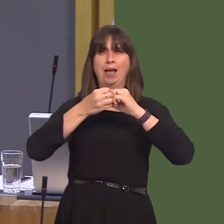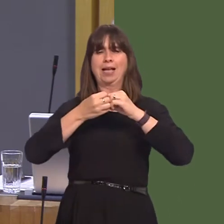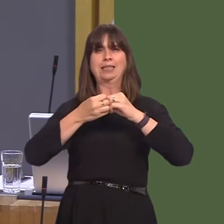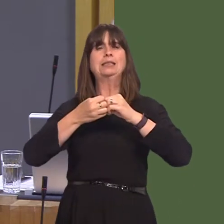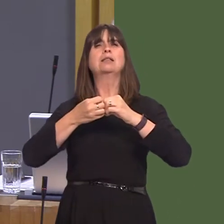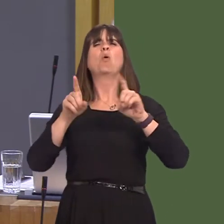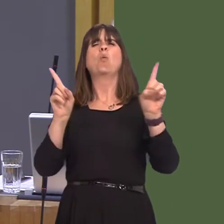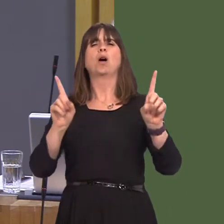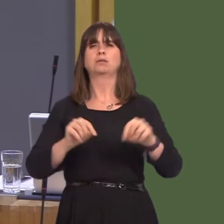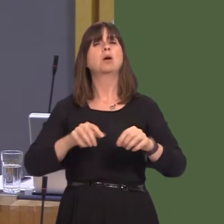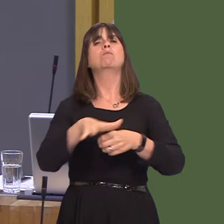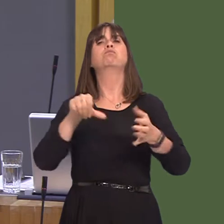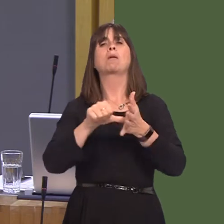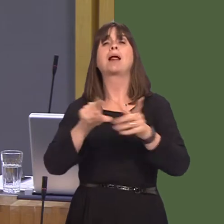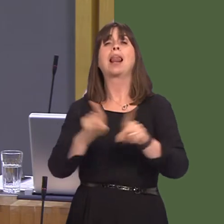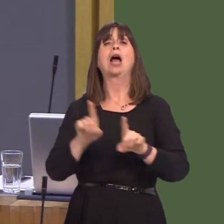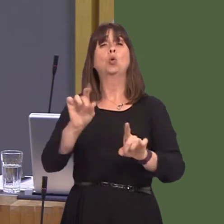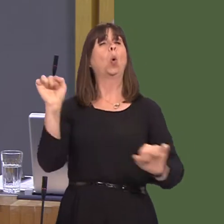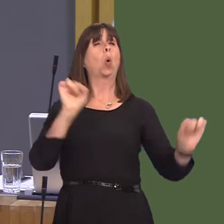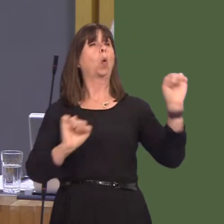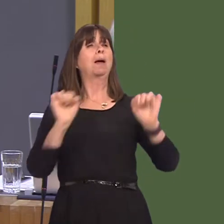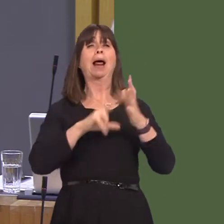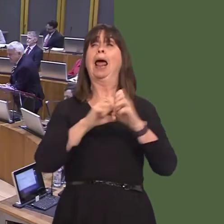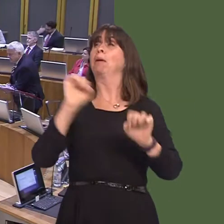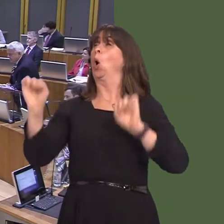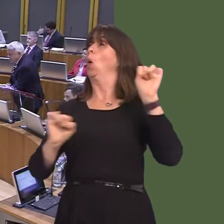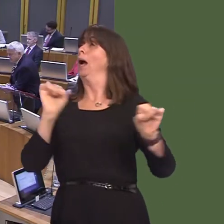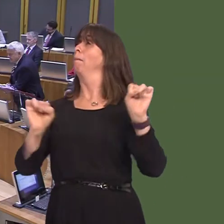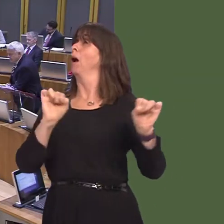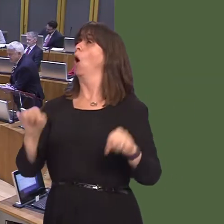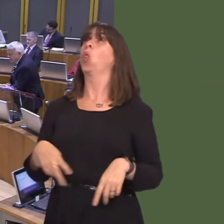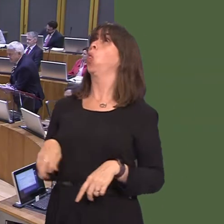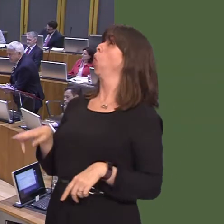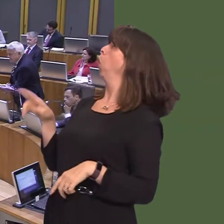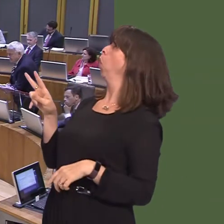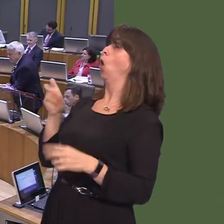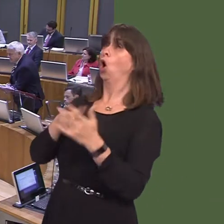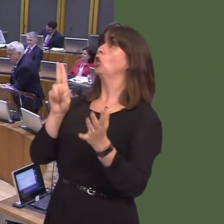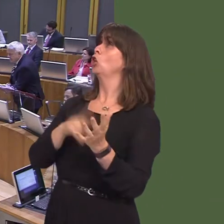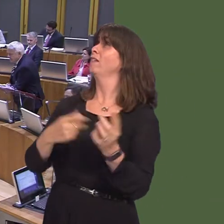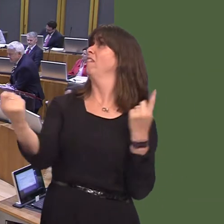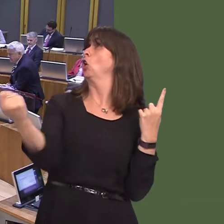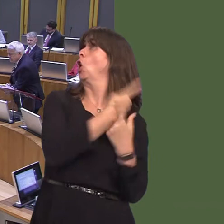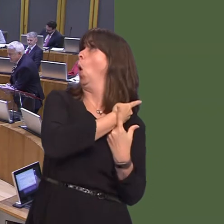goal' for the Tories, and Wales will be damaged as a result. So, what will it be, First Minister?